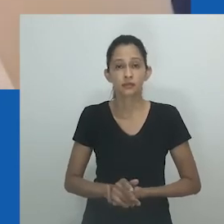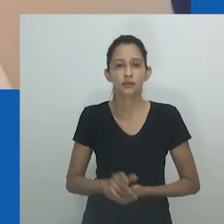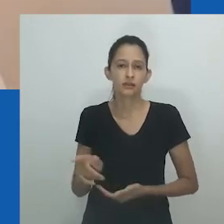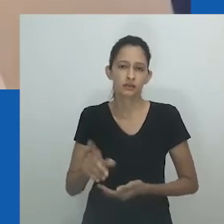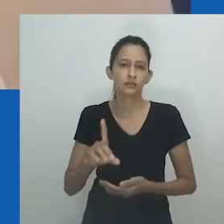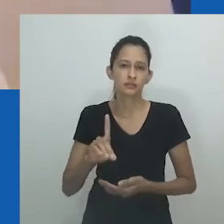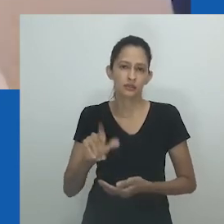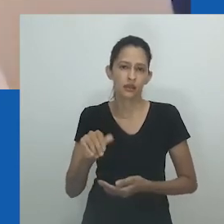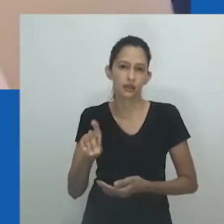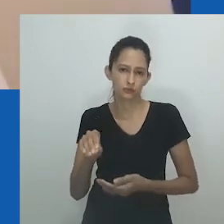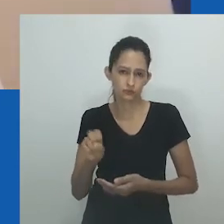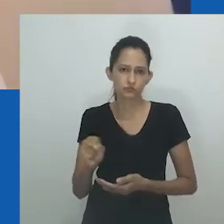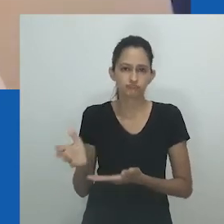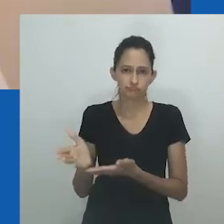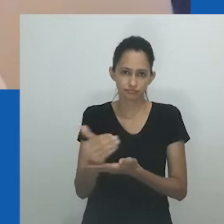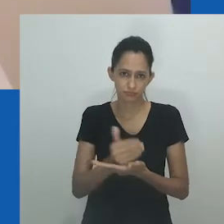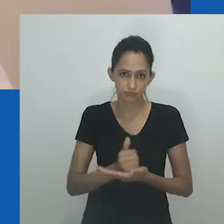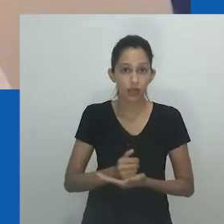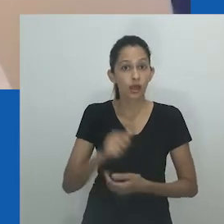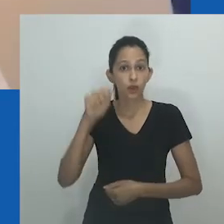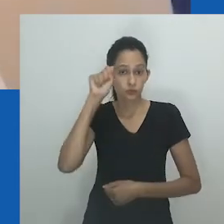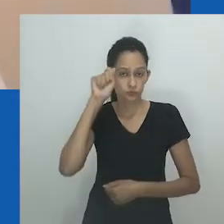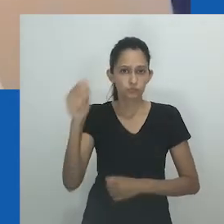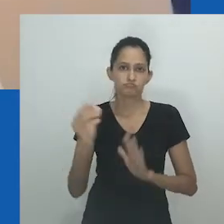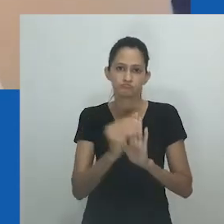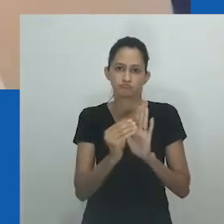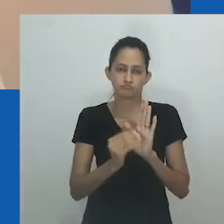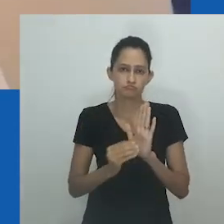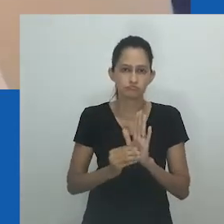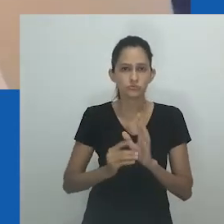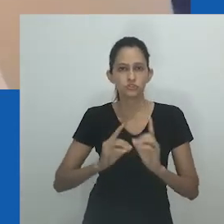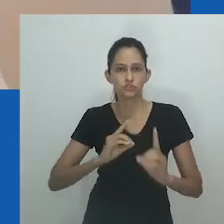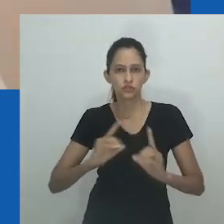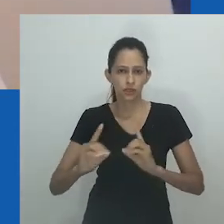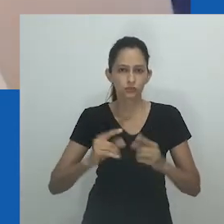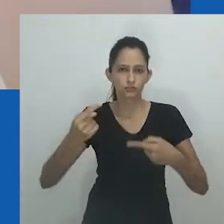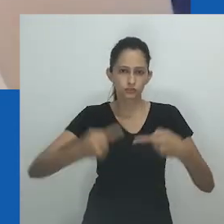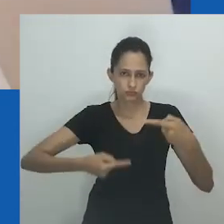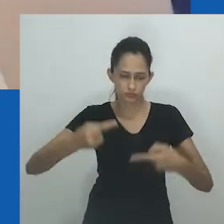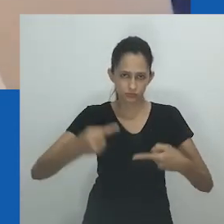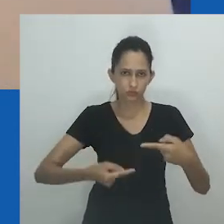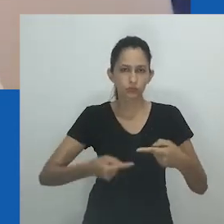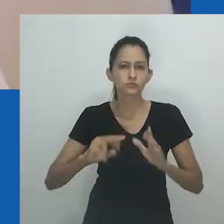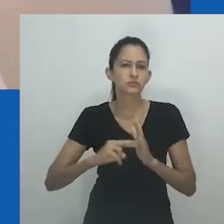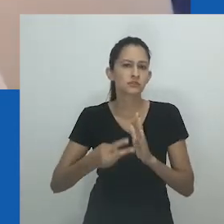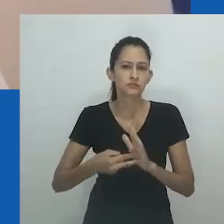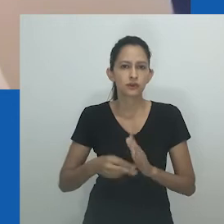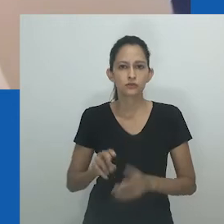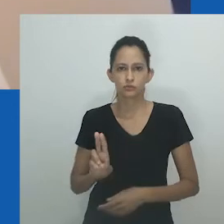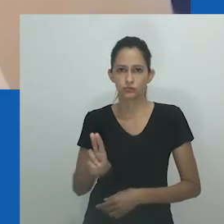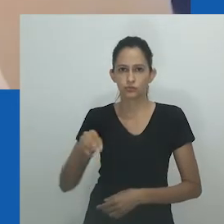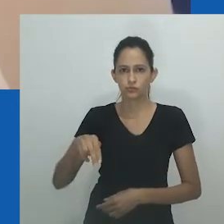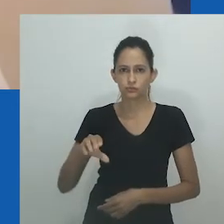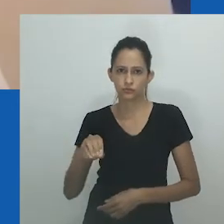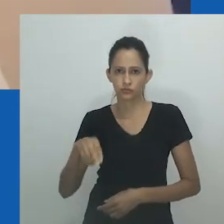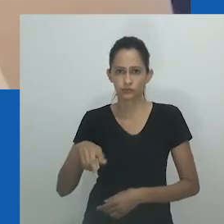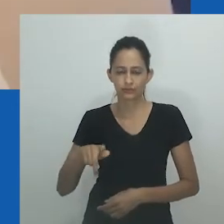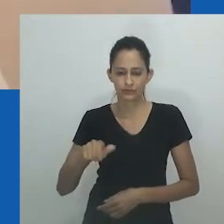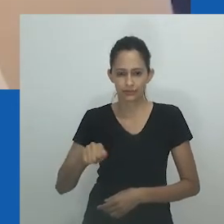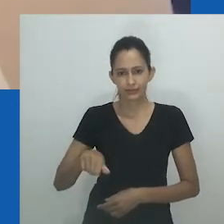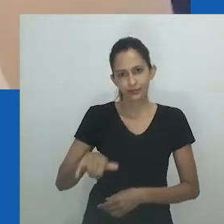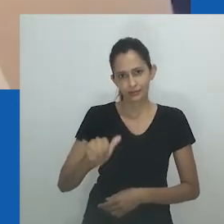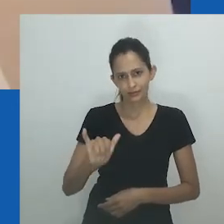boa sorte Thais na tradução, de Siphokazi Angelinah, que constitui a segunda fonte de dados.